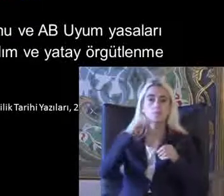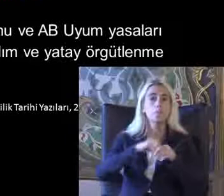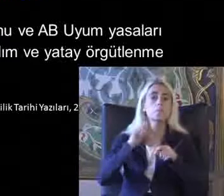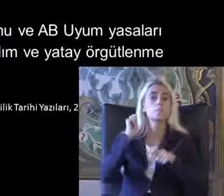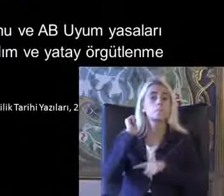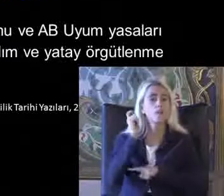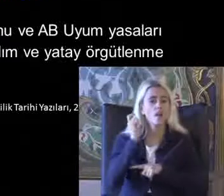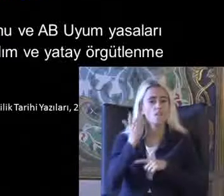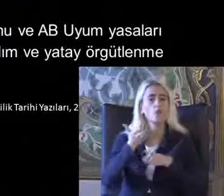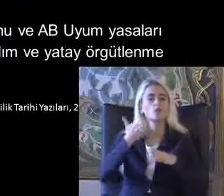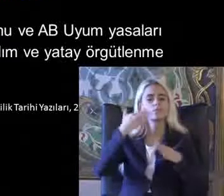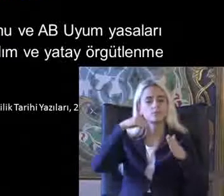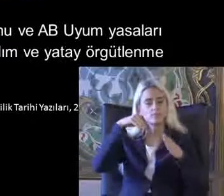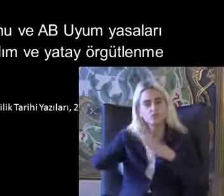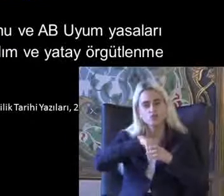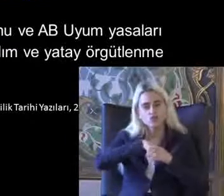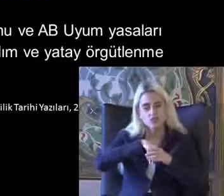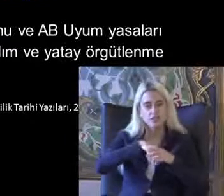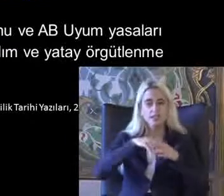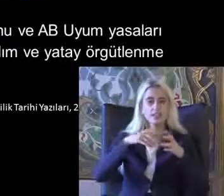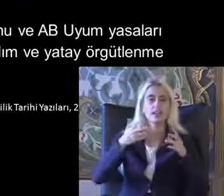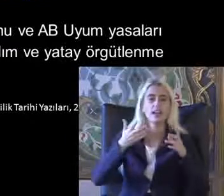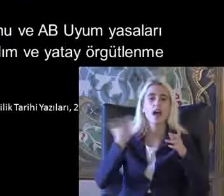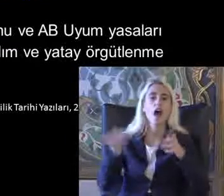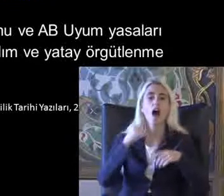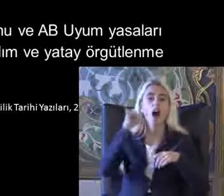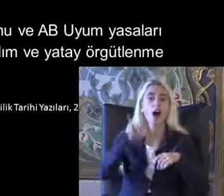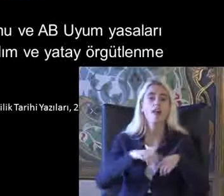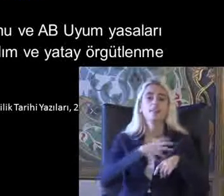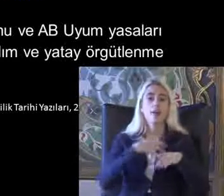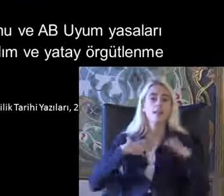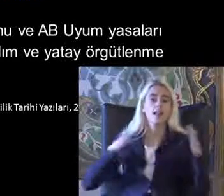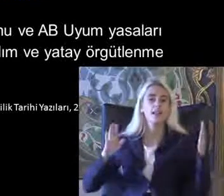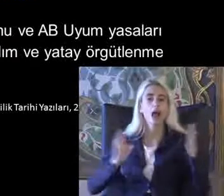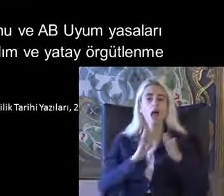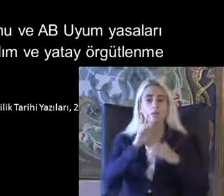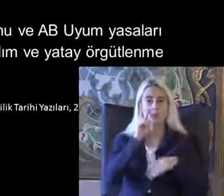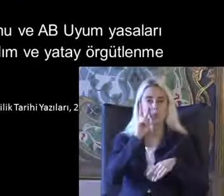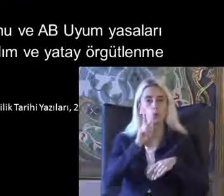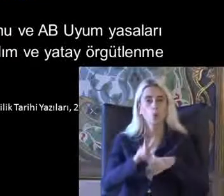Web tabanlı ağlarla Daha hak temelli bir yaklaşıma yöneldiğini Görüyorum